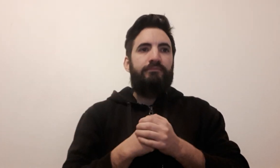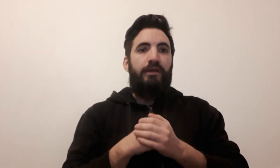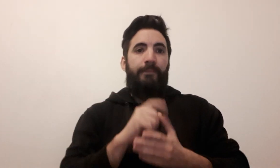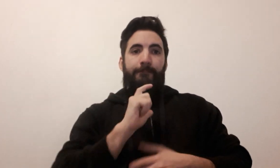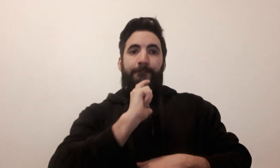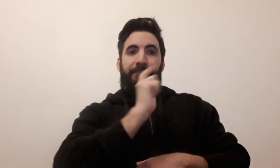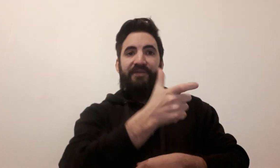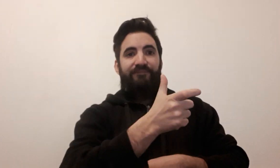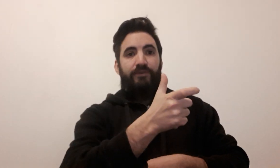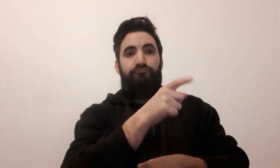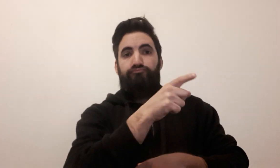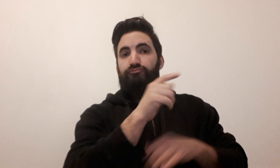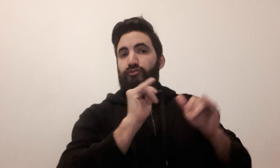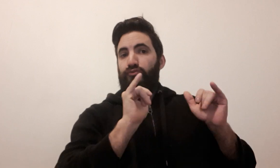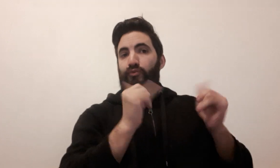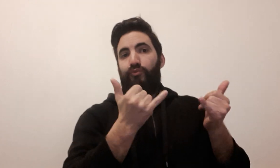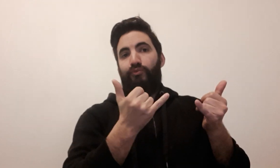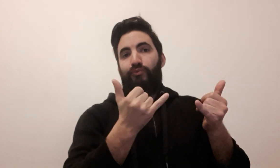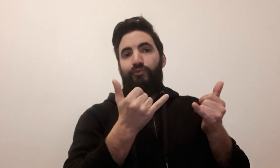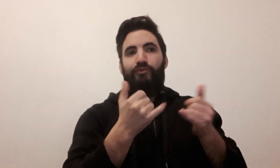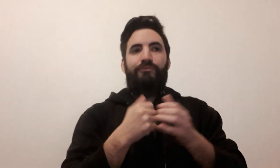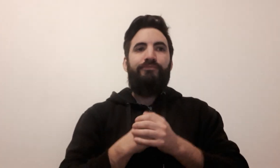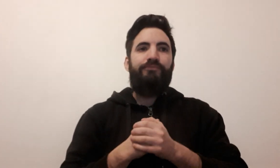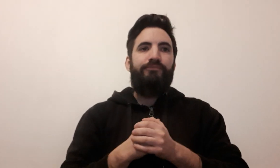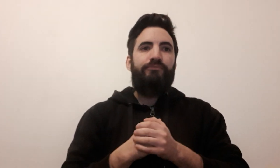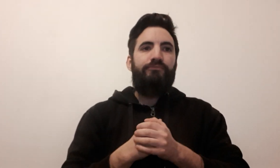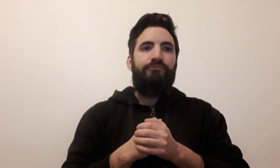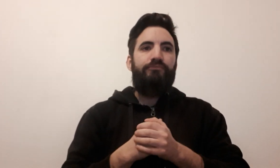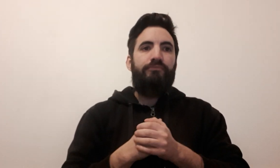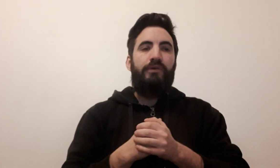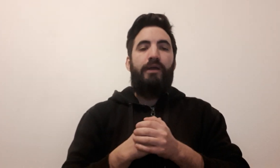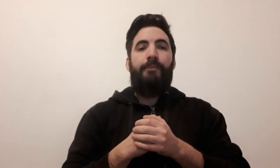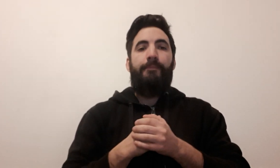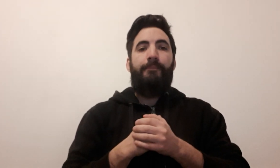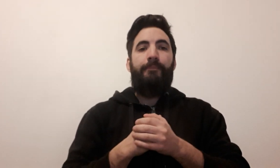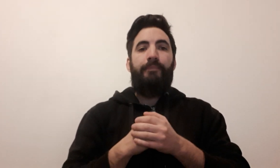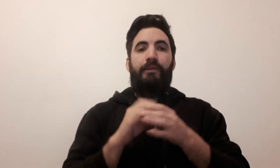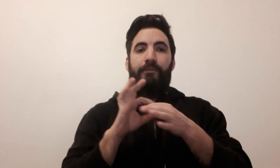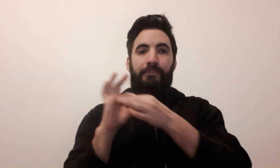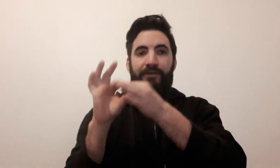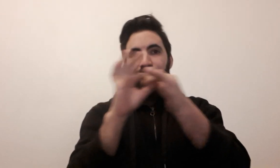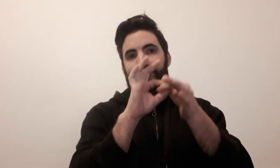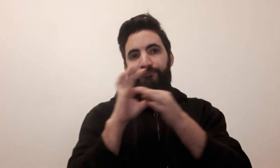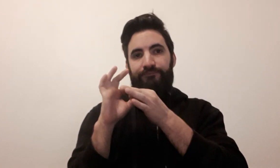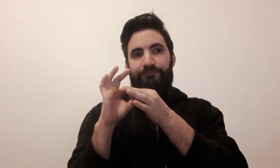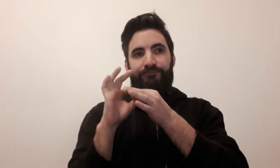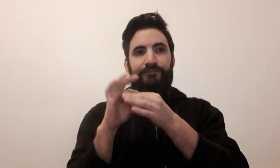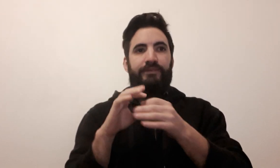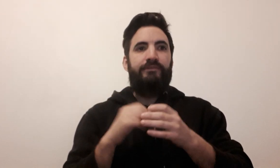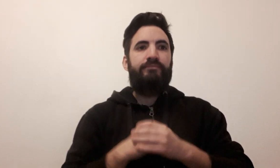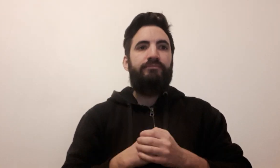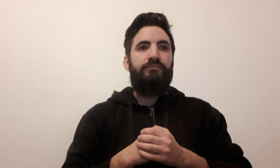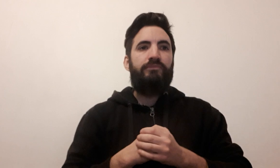à toi à jouer coopératif